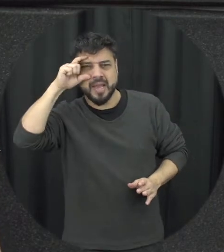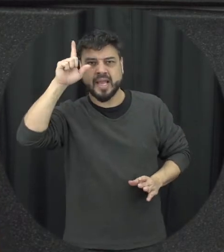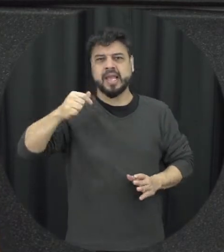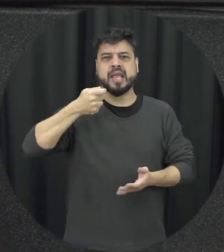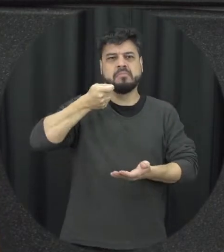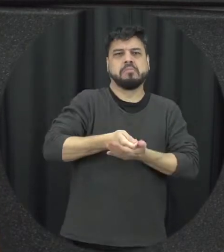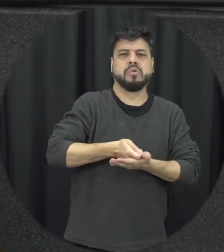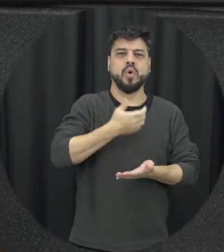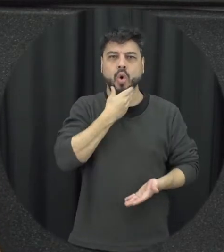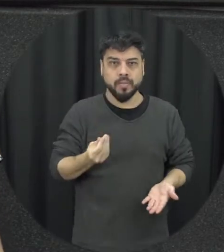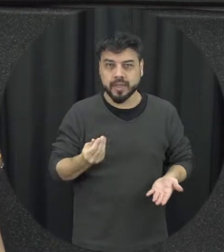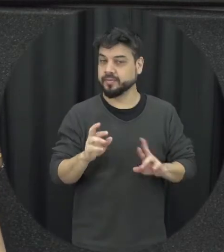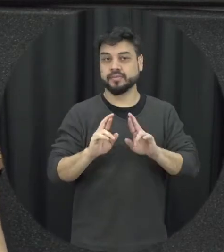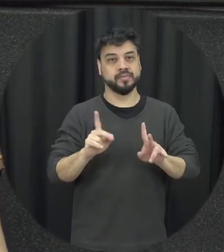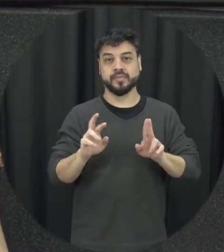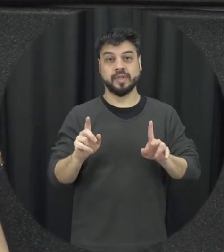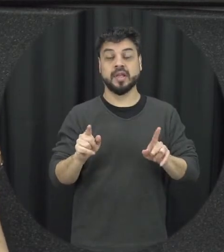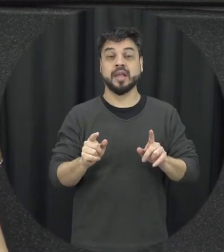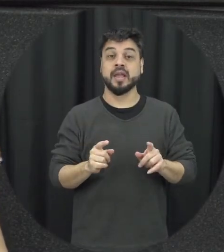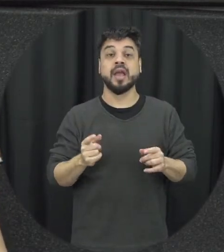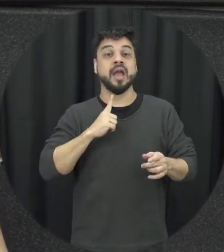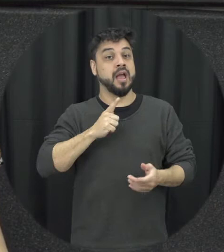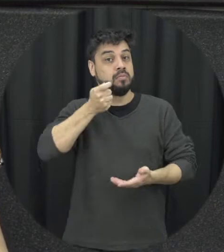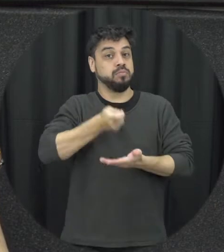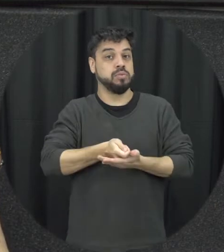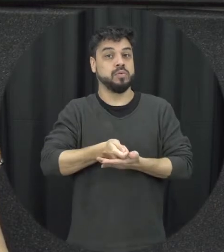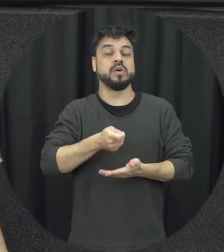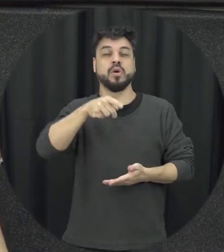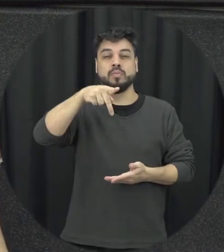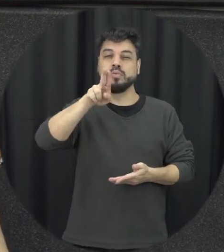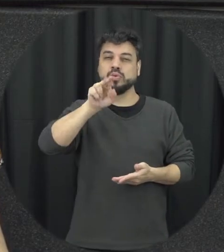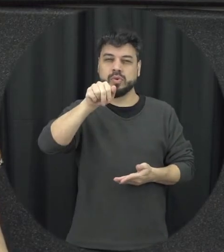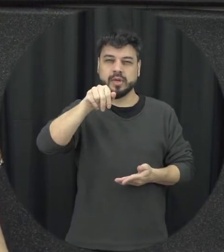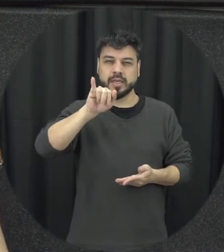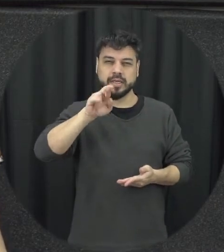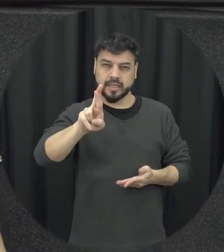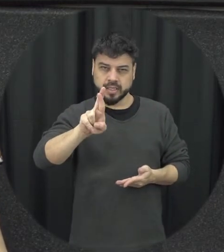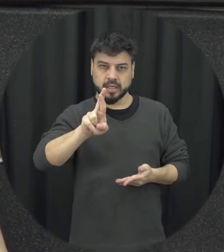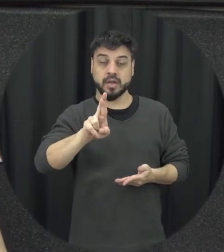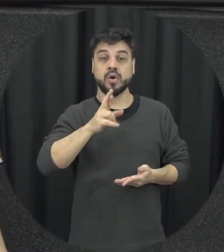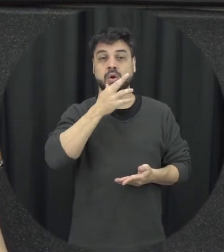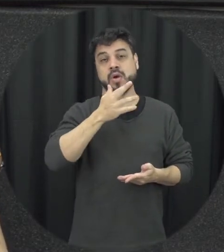homens ou não veio para punir os homens ela veio para punir né agressores de mulheres que podem